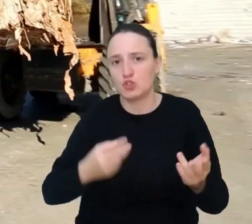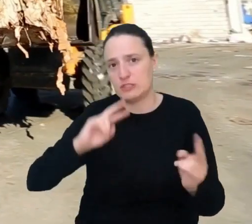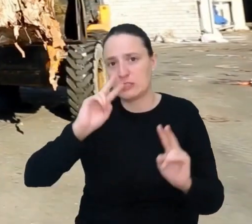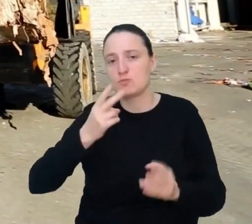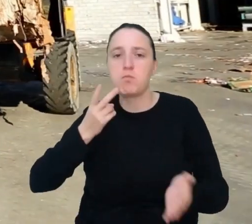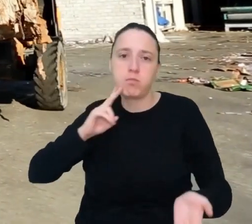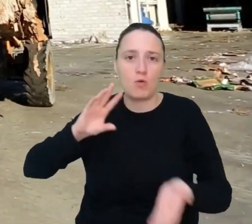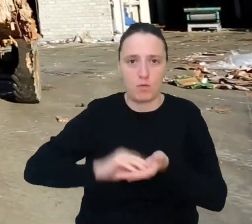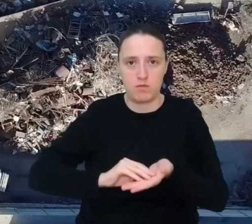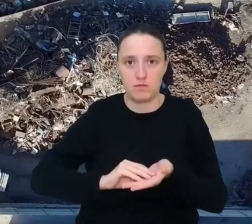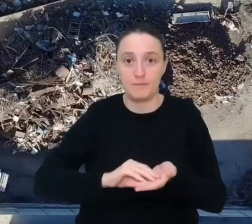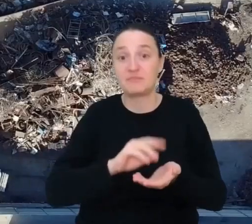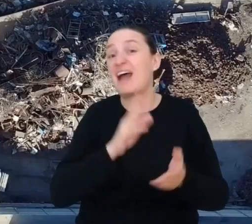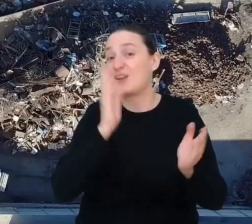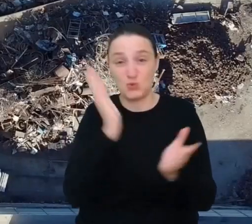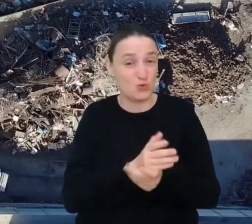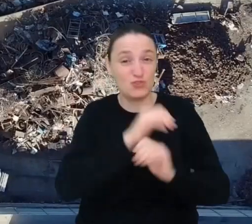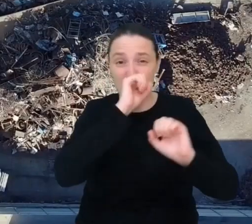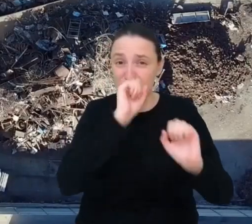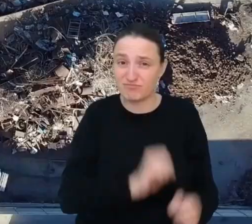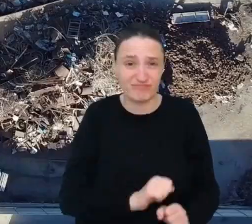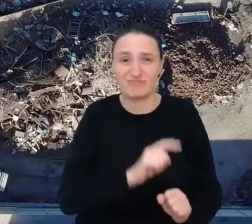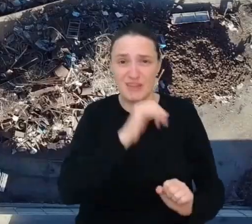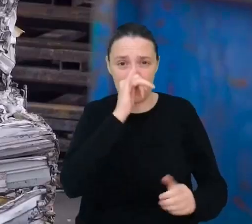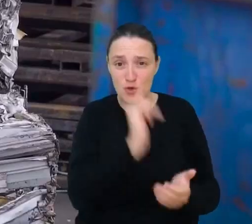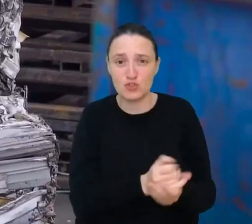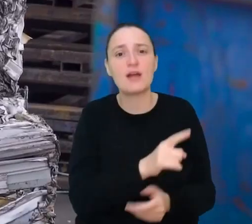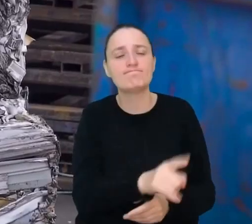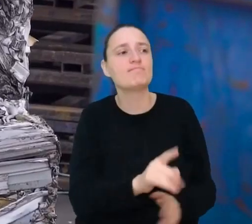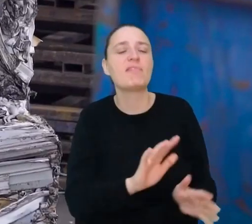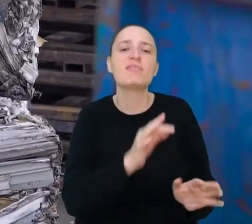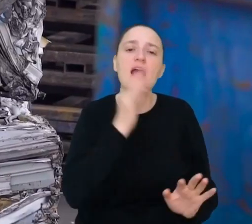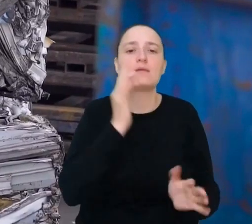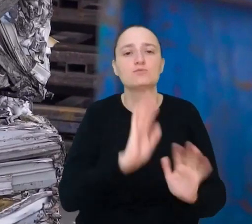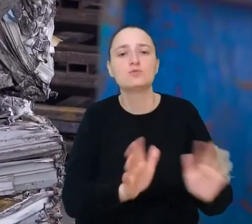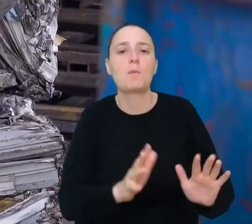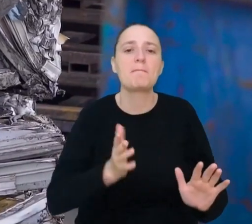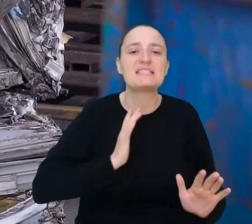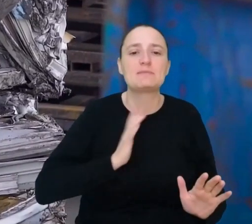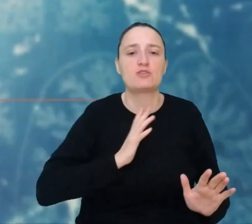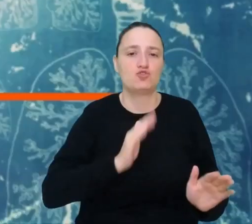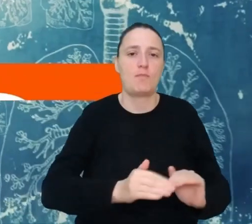Jeśli nic się z nimi nie da zrobić, znajdziesz najlepszy sposób na bezpieczne i efektywne składowanie śmieci.